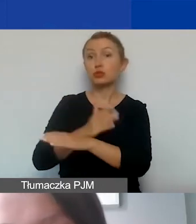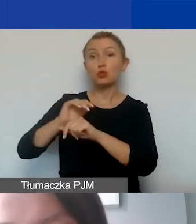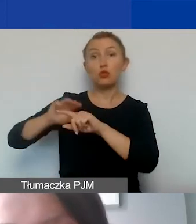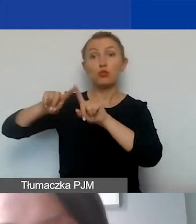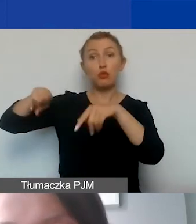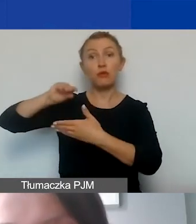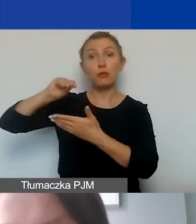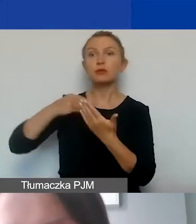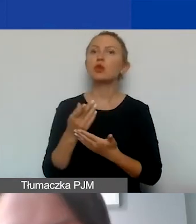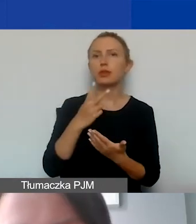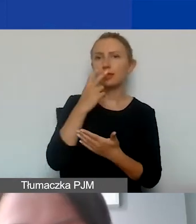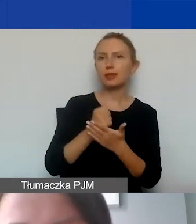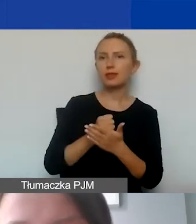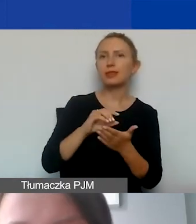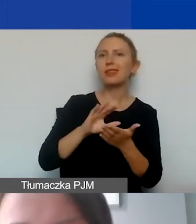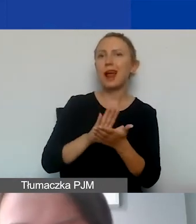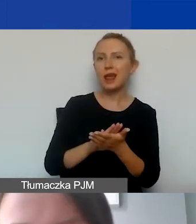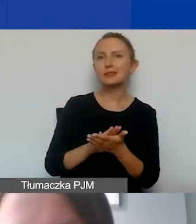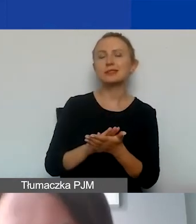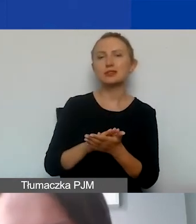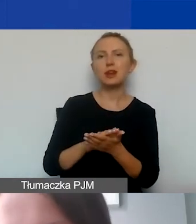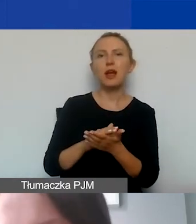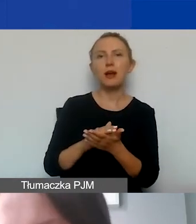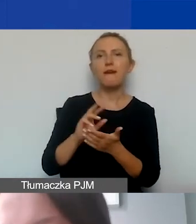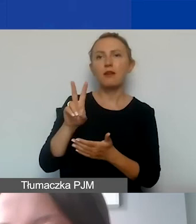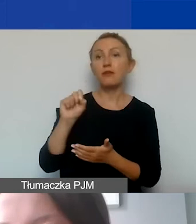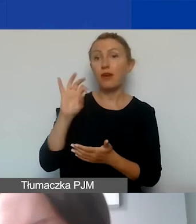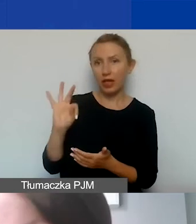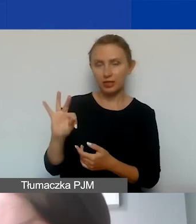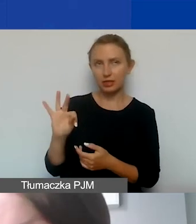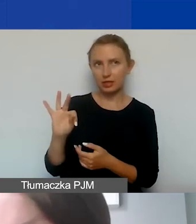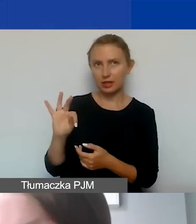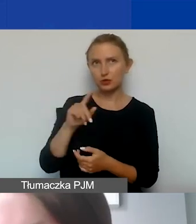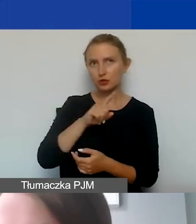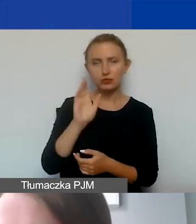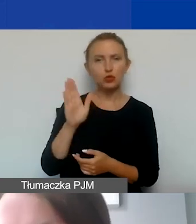deklaracji na temat kwalifikowalności VAT-u. Czyli będą szczególnie dotyczyć organizacji,